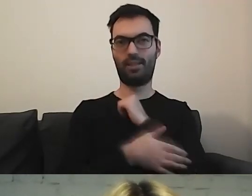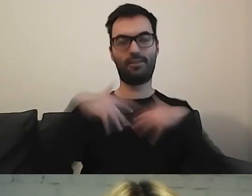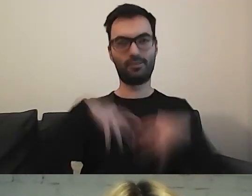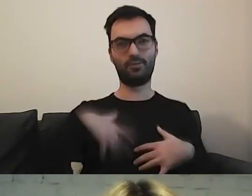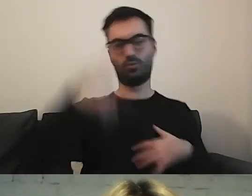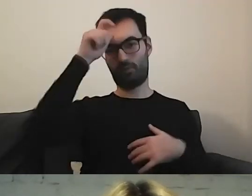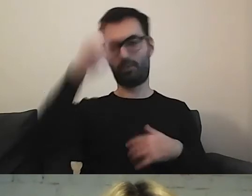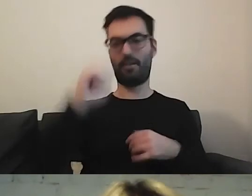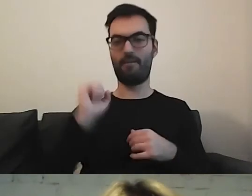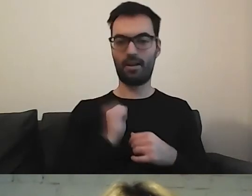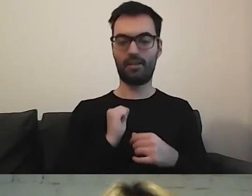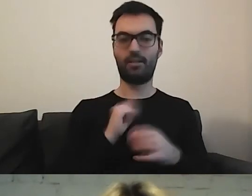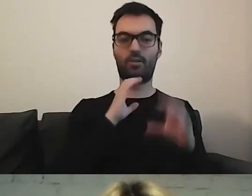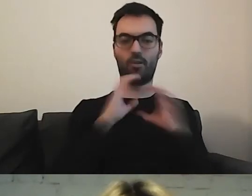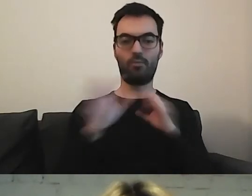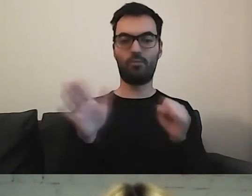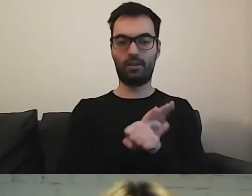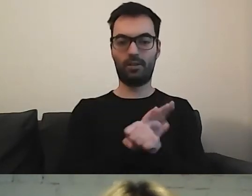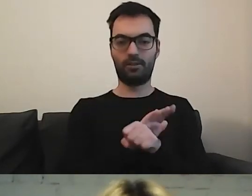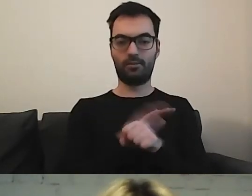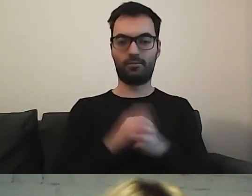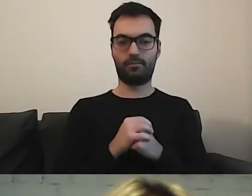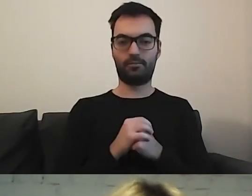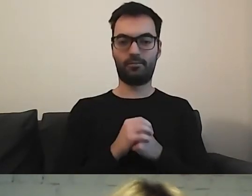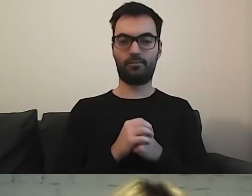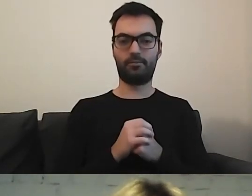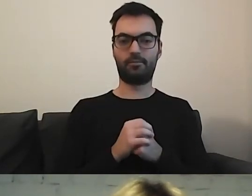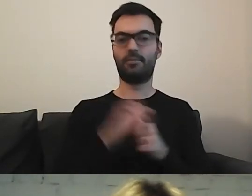Fajnego, skomunikowanego społeczeństwa.